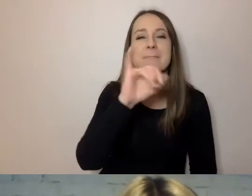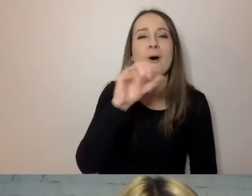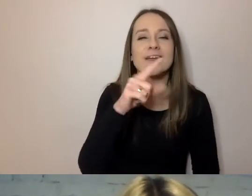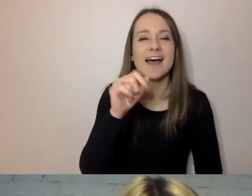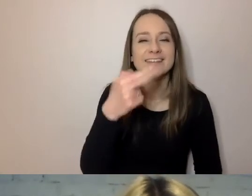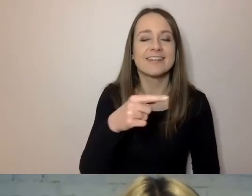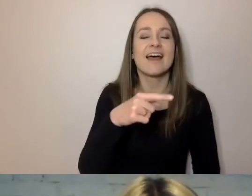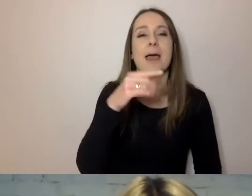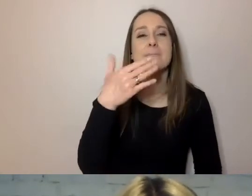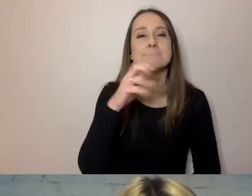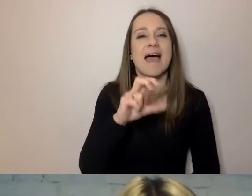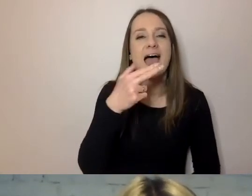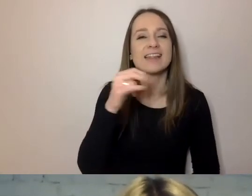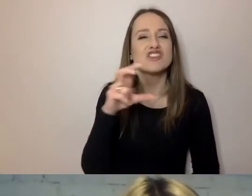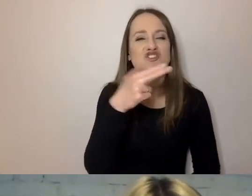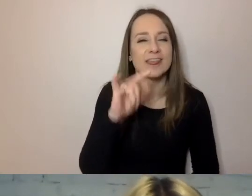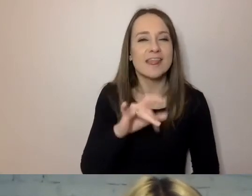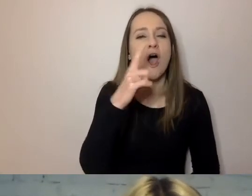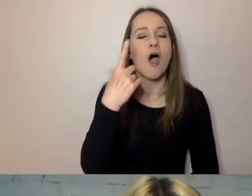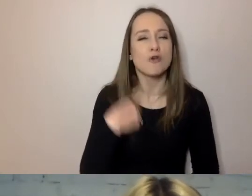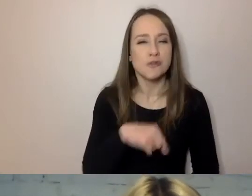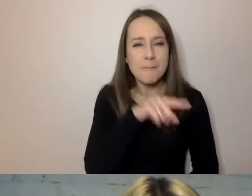Impreza o charakterze rozrywkowym to to samo co koncert.